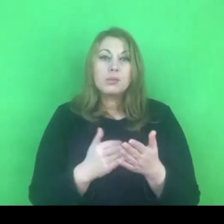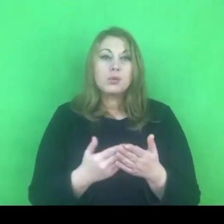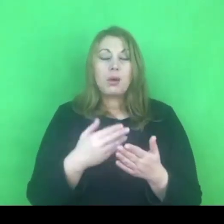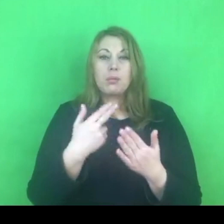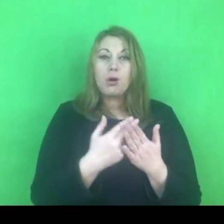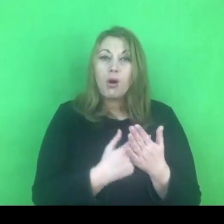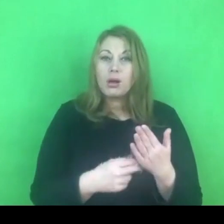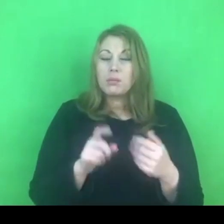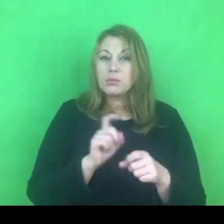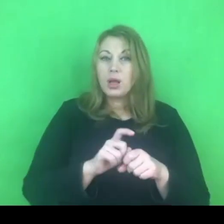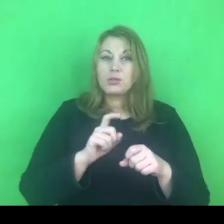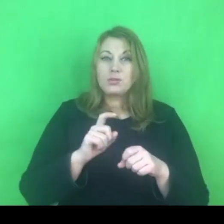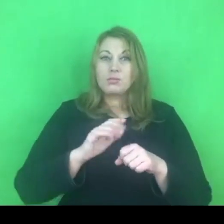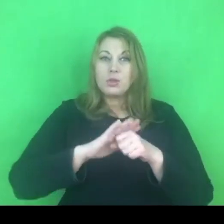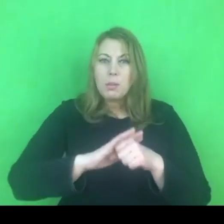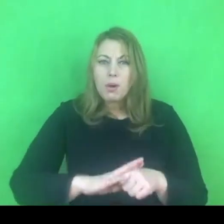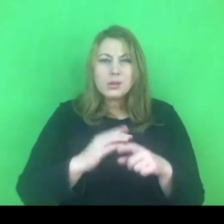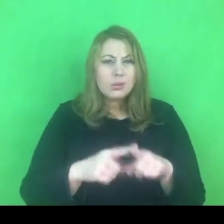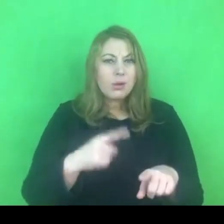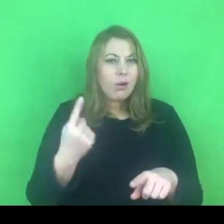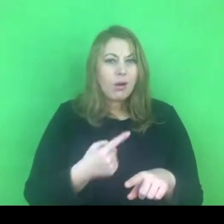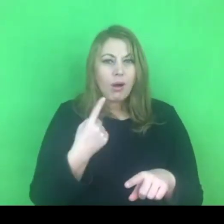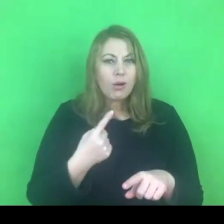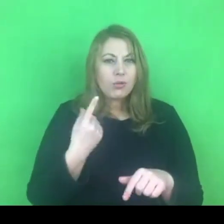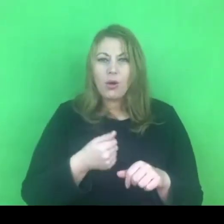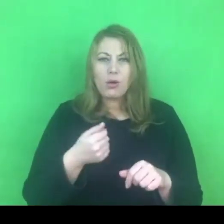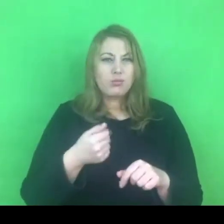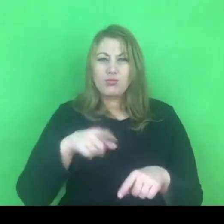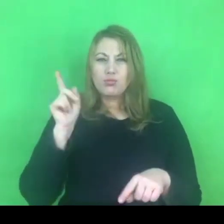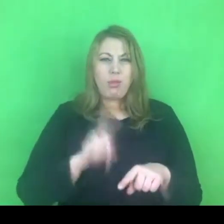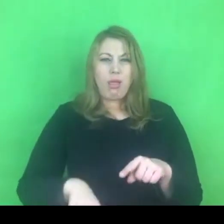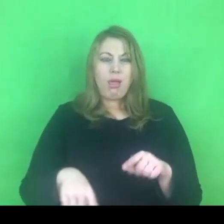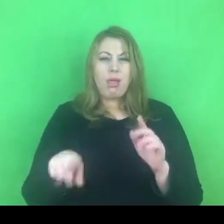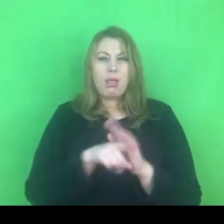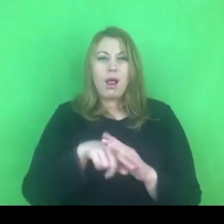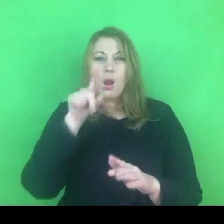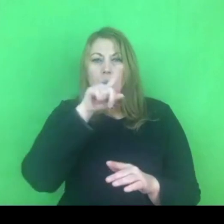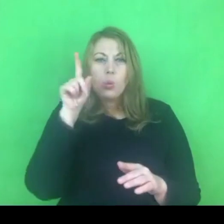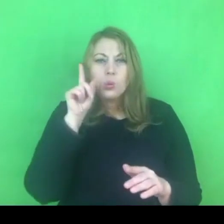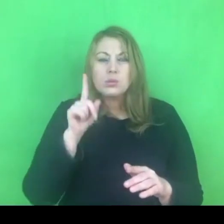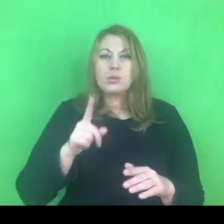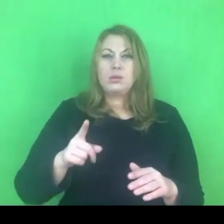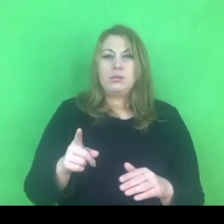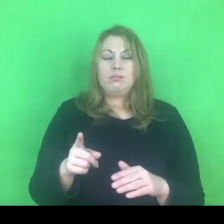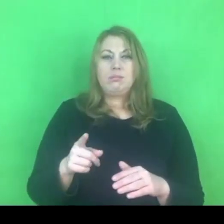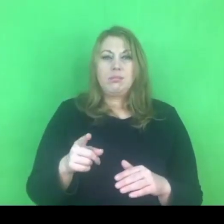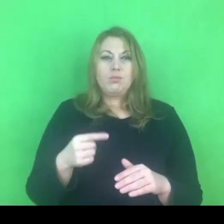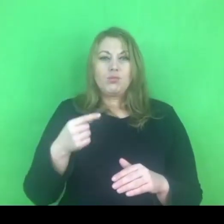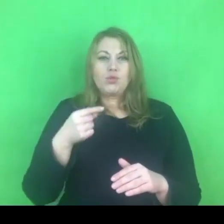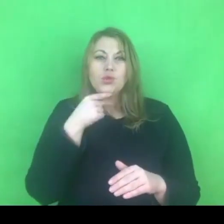myślę, że jest to zdecydowania niekorzystne dla osób, które mają być beneficjentami tych programów.